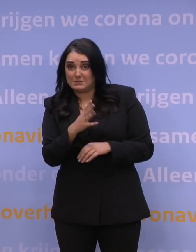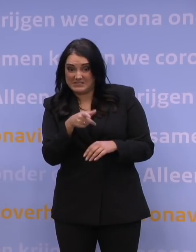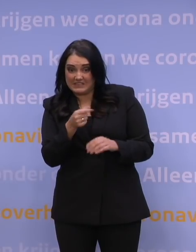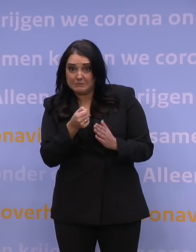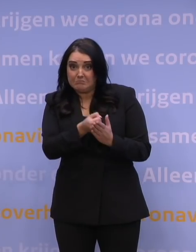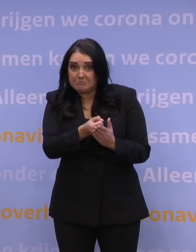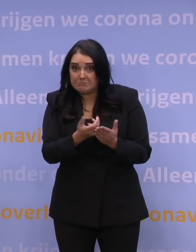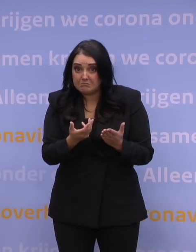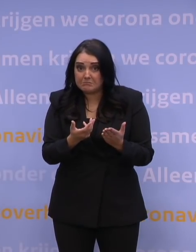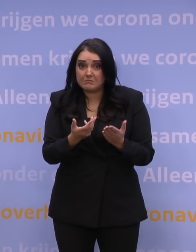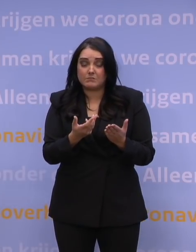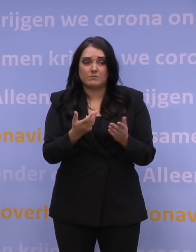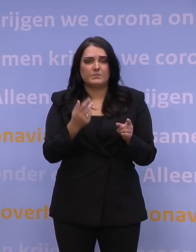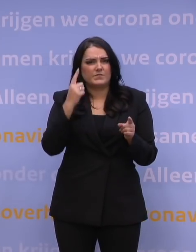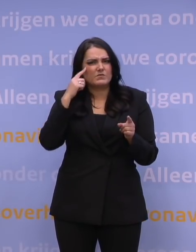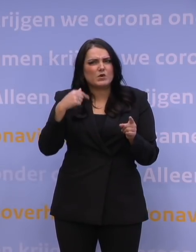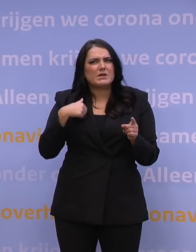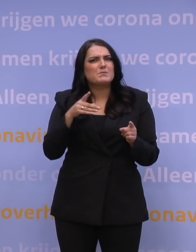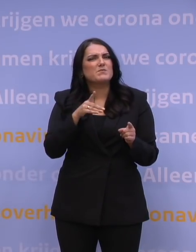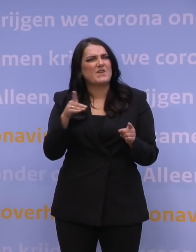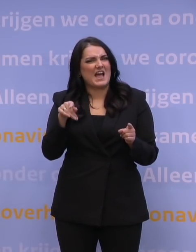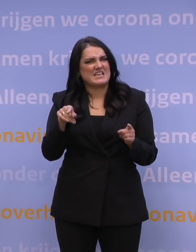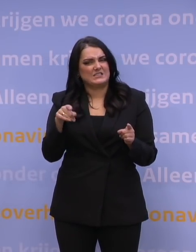Ik bedoel, ik meen dat Pfizer vanaf december